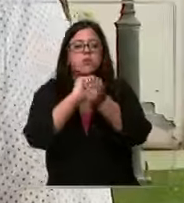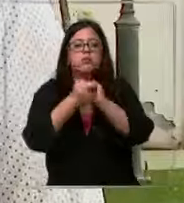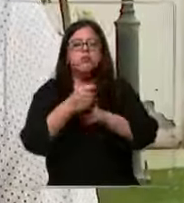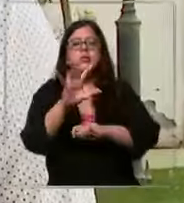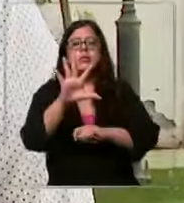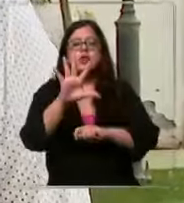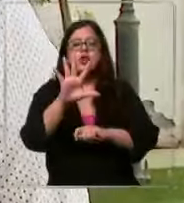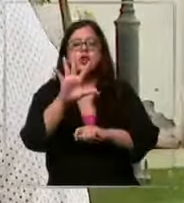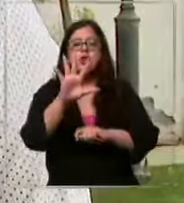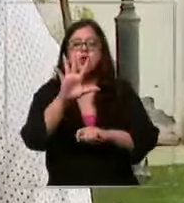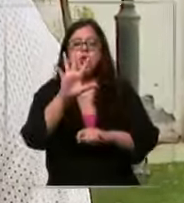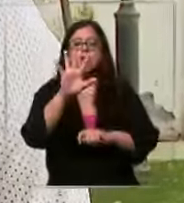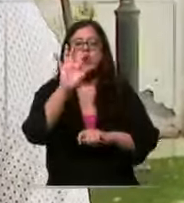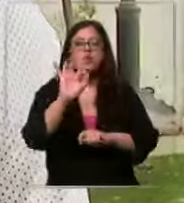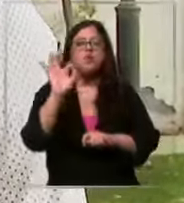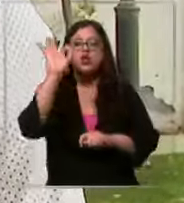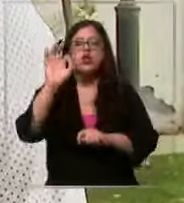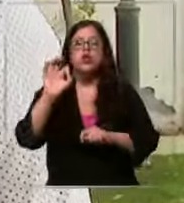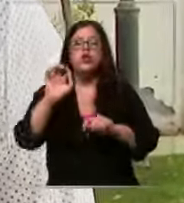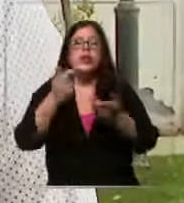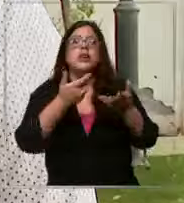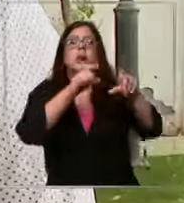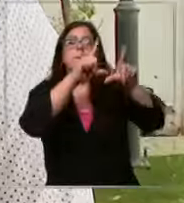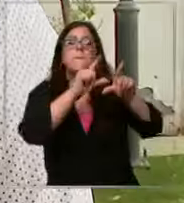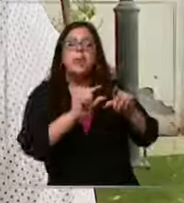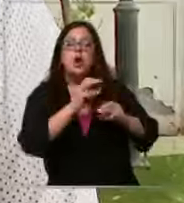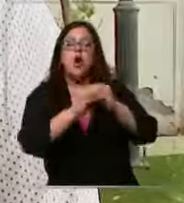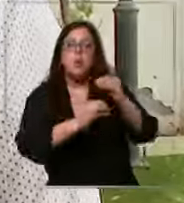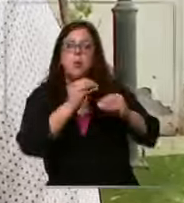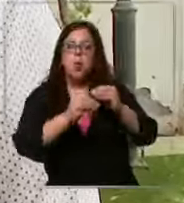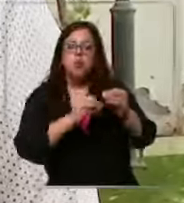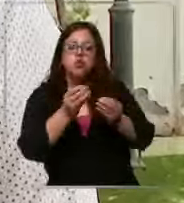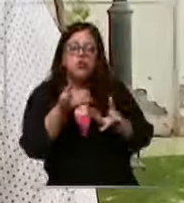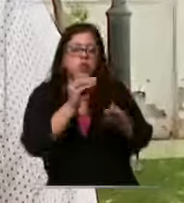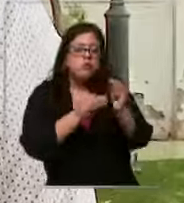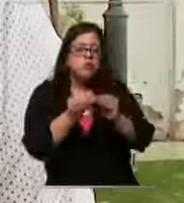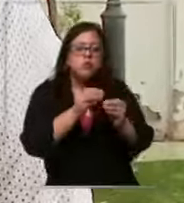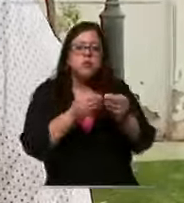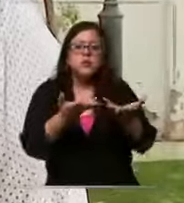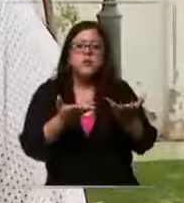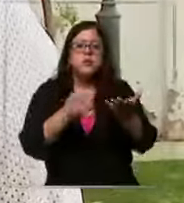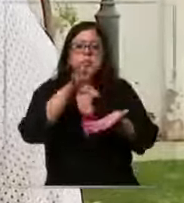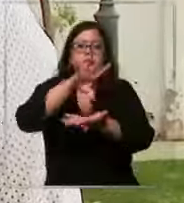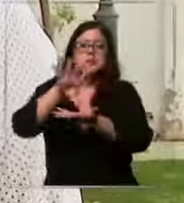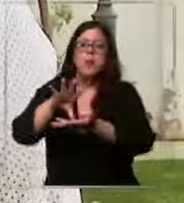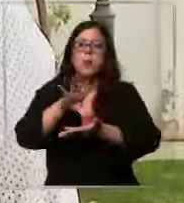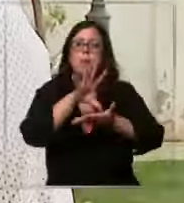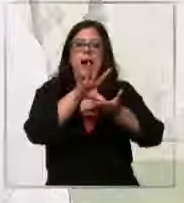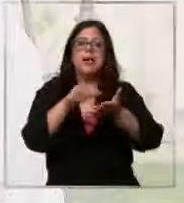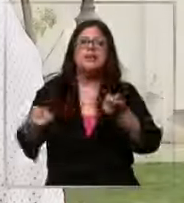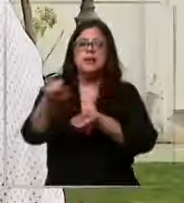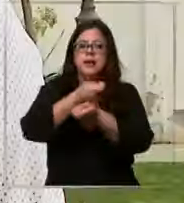por la baja producción que hoy día existe de países que son exportadores mundiales se han